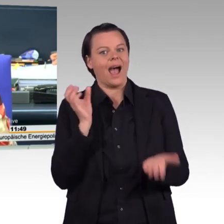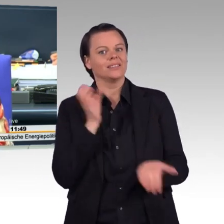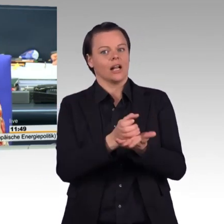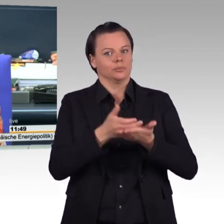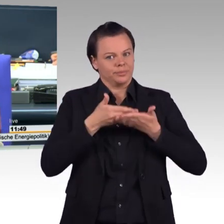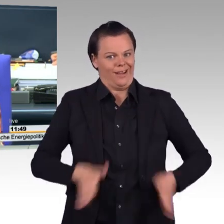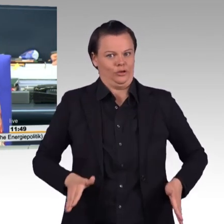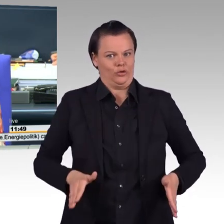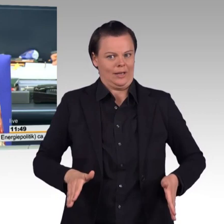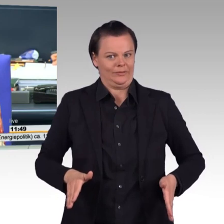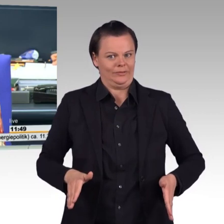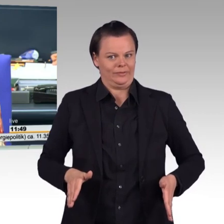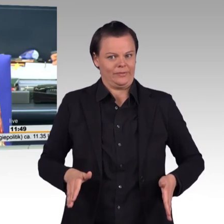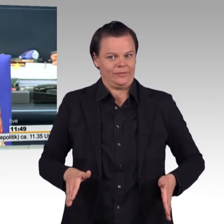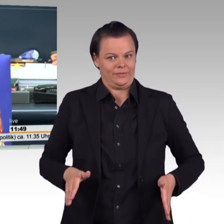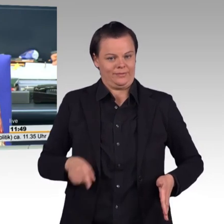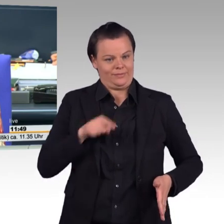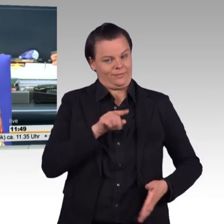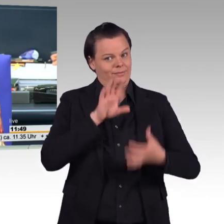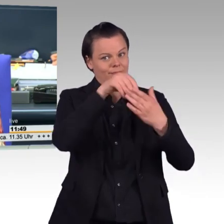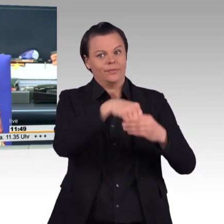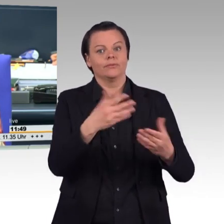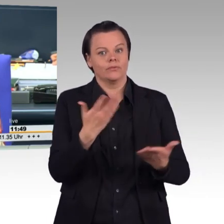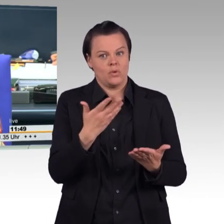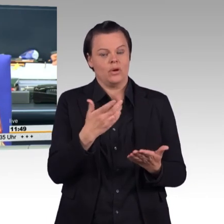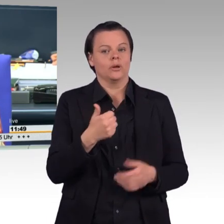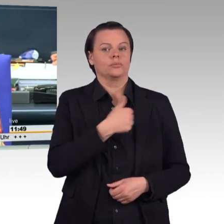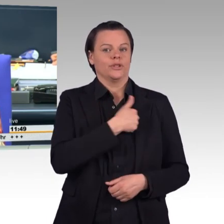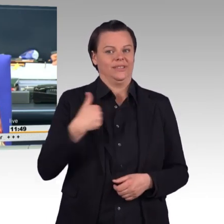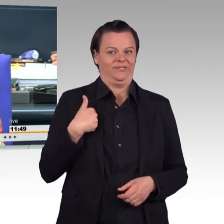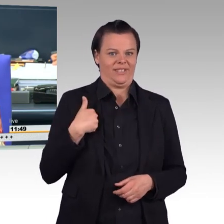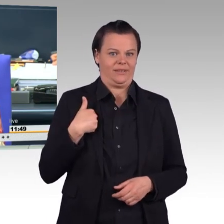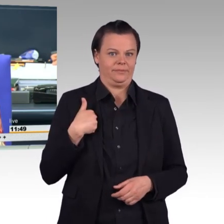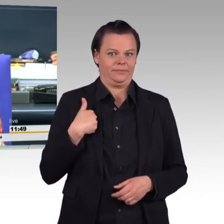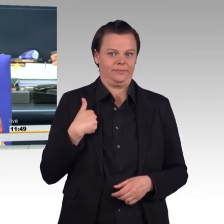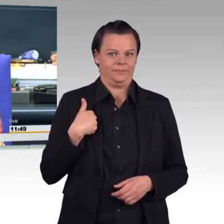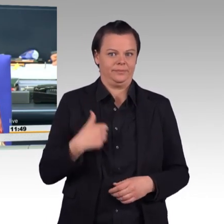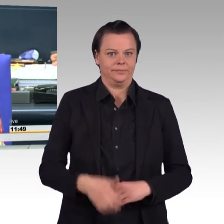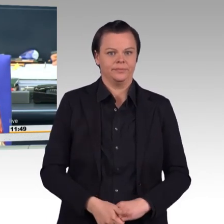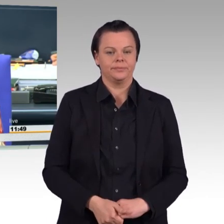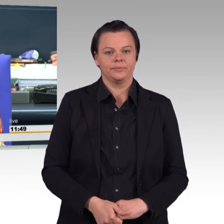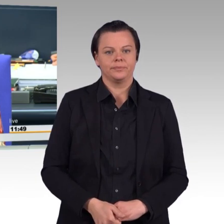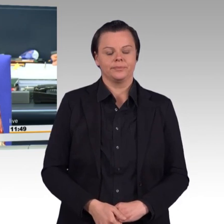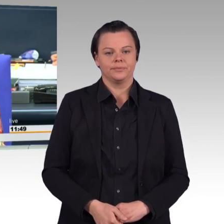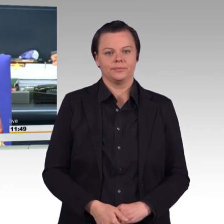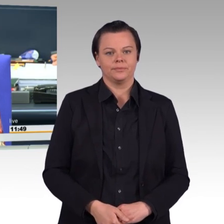Sowie Beratung des Antrags der Fraktion der AfD mit dem Titel: